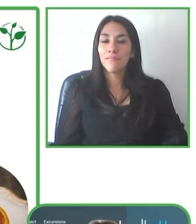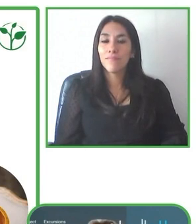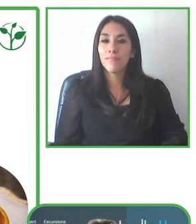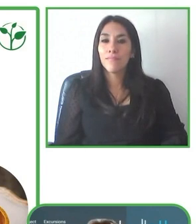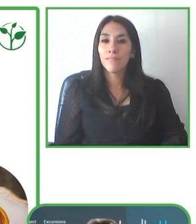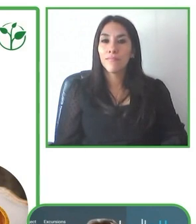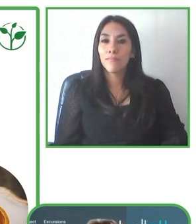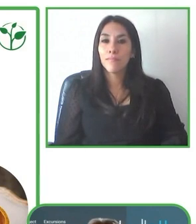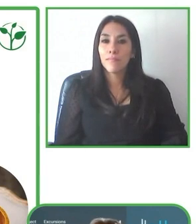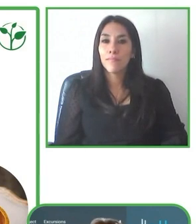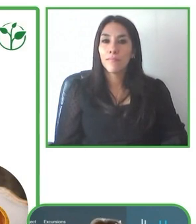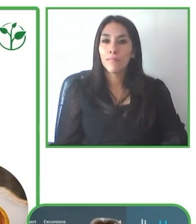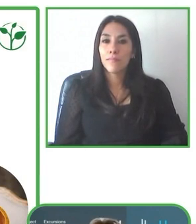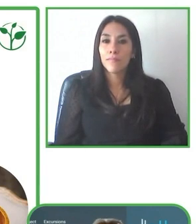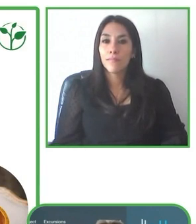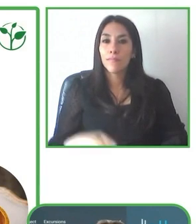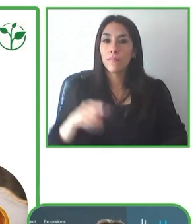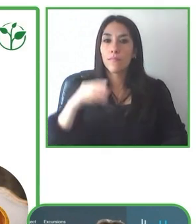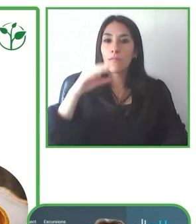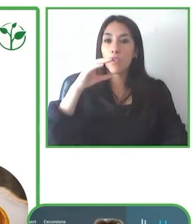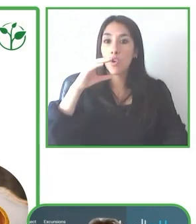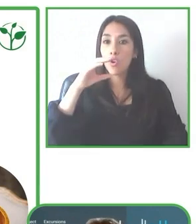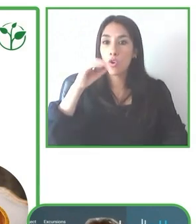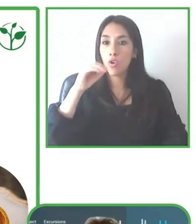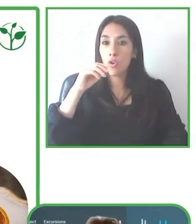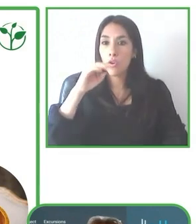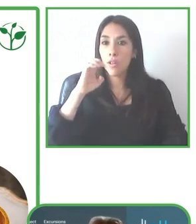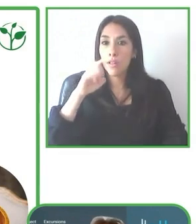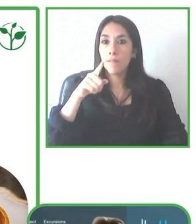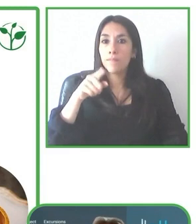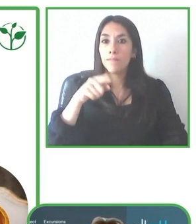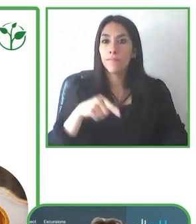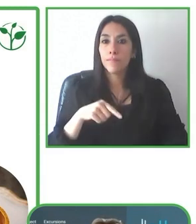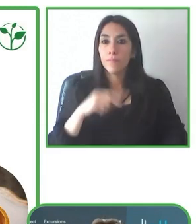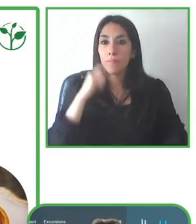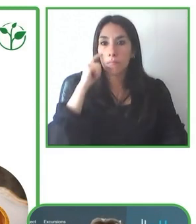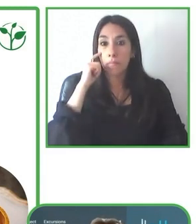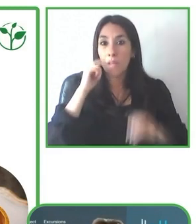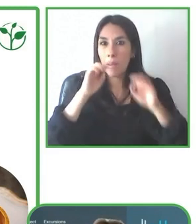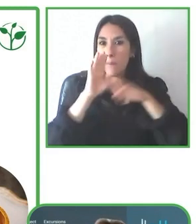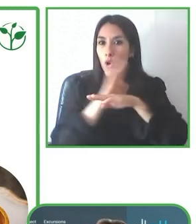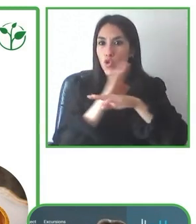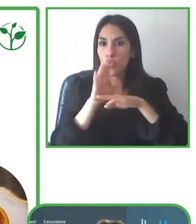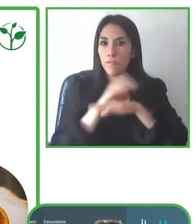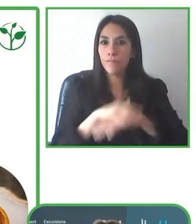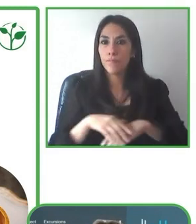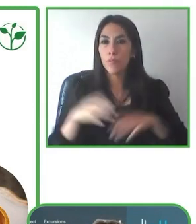profundo del destino y tomando en cuenta los requerimientos específicos de cada cliente